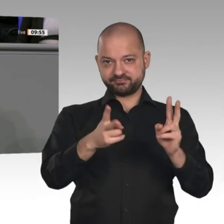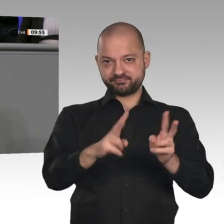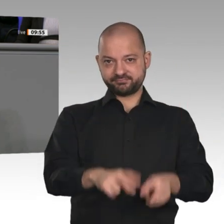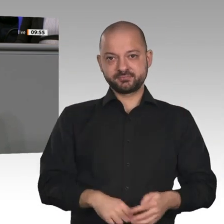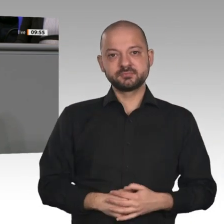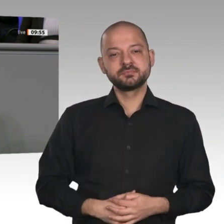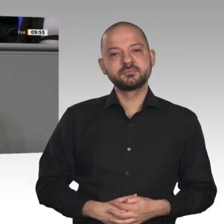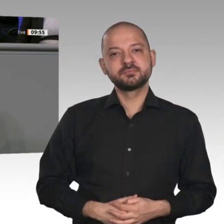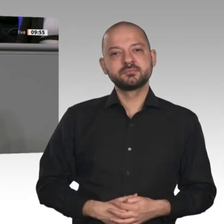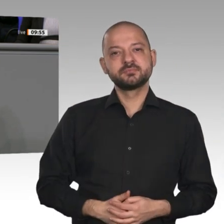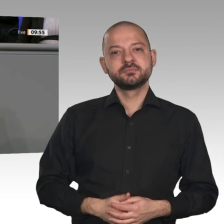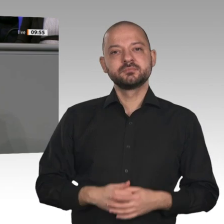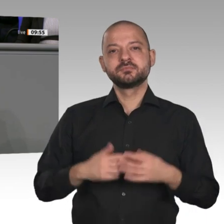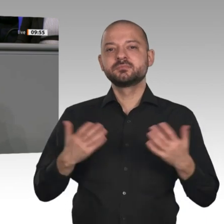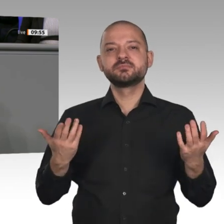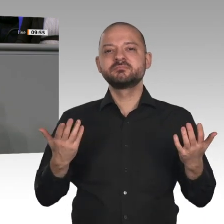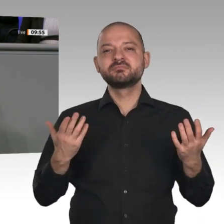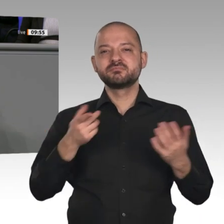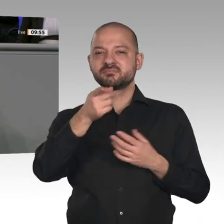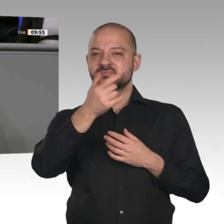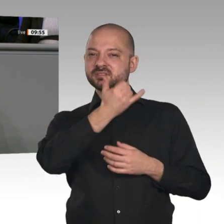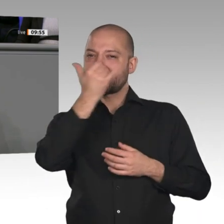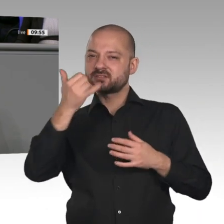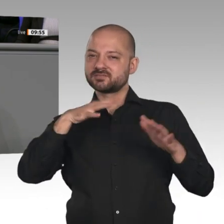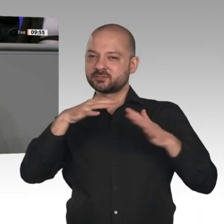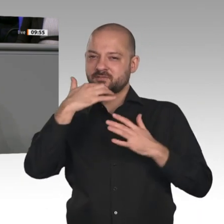als hätte ihn Greta geschrieben. Wir dagegen können den Autofahrern versichern: